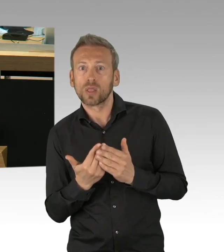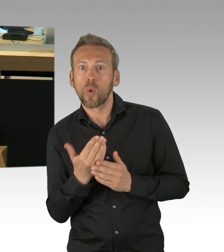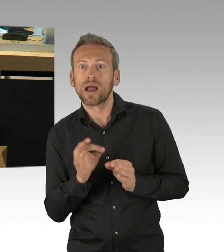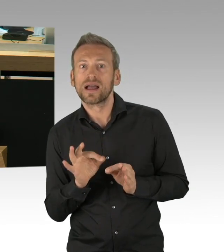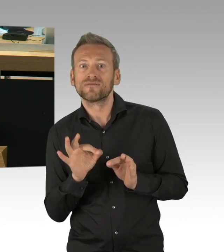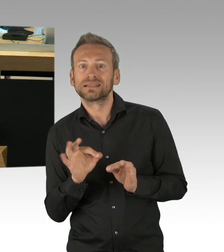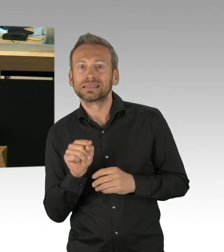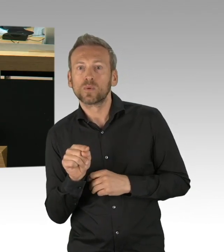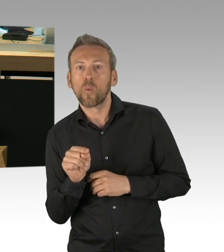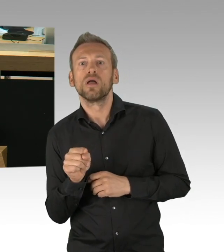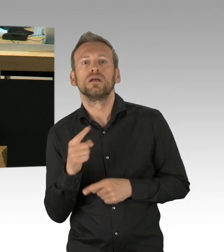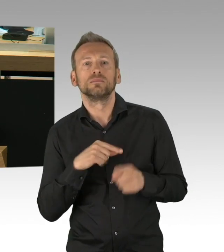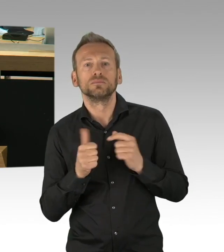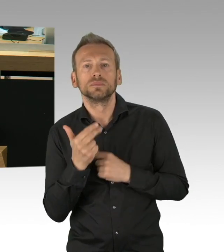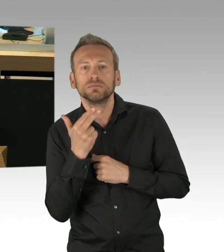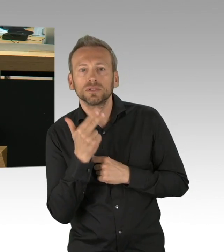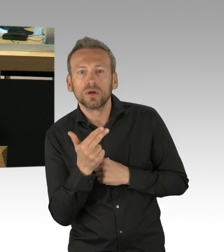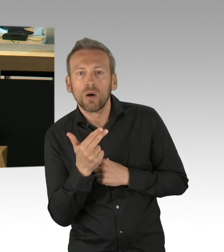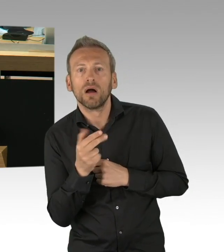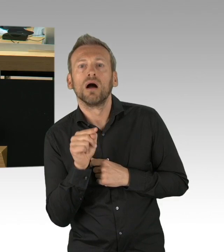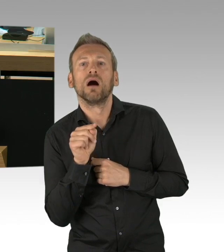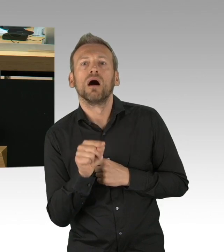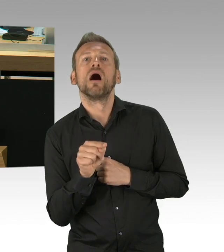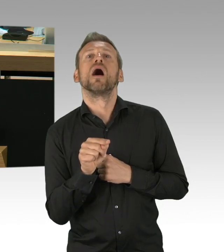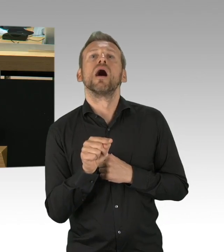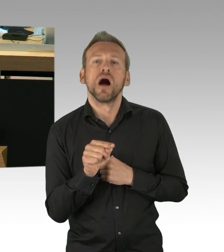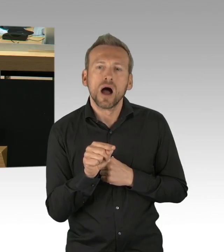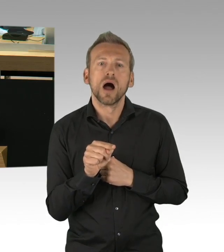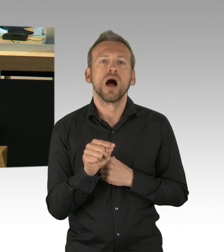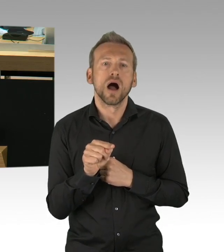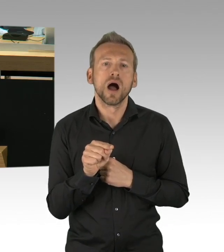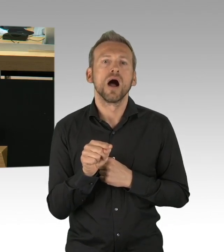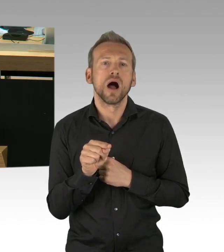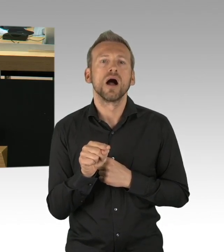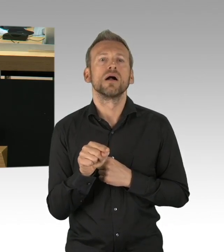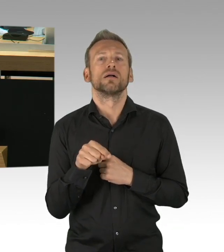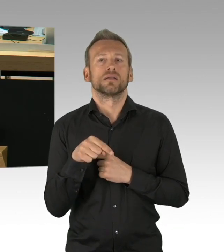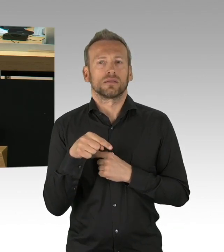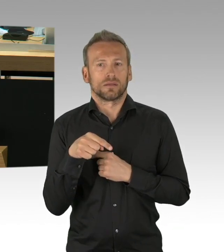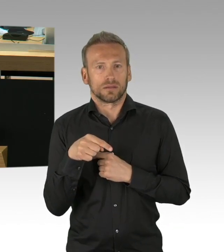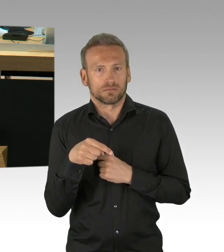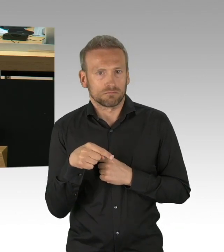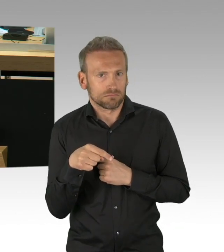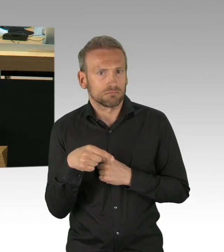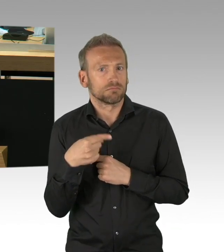der Parteien, bei dieser austarieren der Güterabwägungen, die wir haben. Wir haben bei den Schulen jetzt das Not-Abitur gemacht